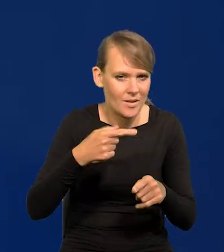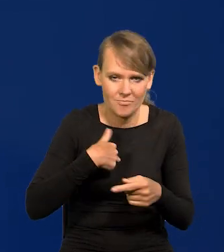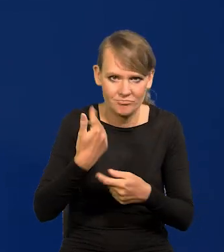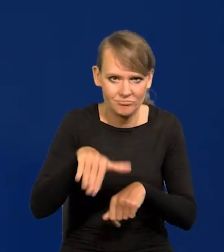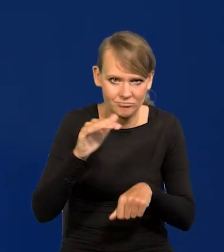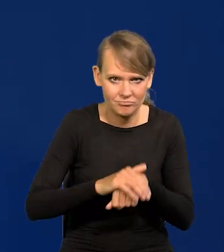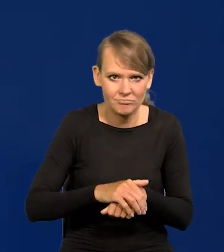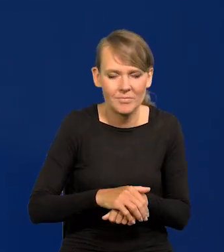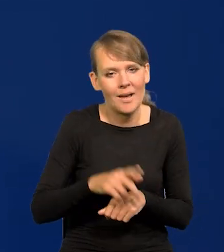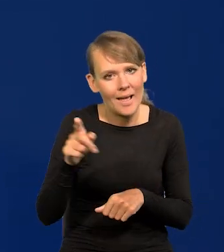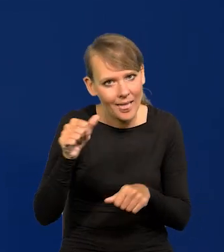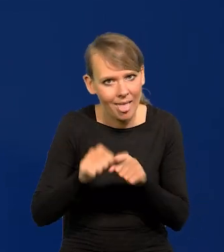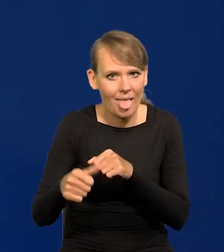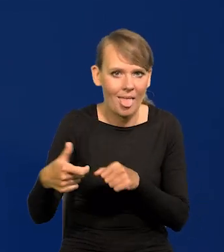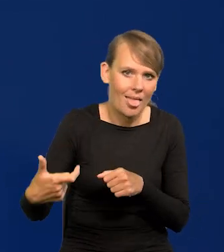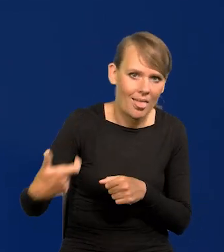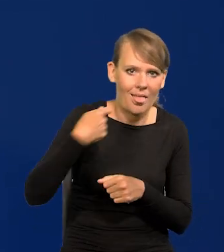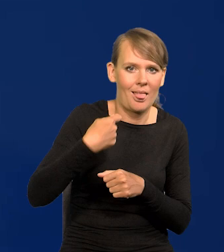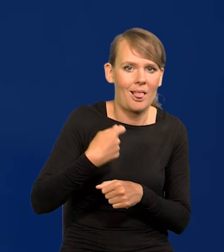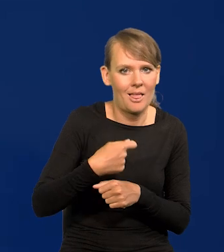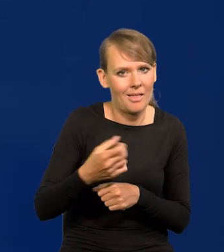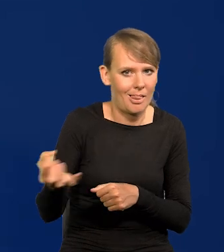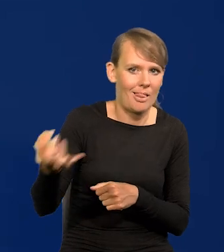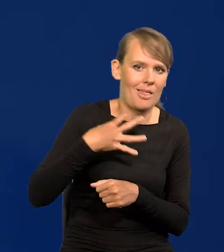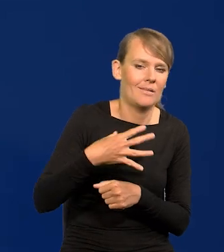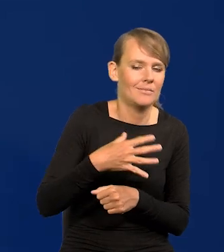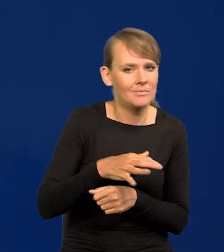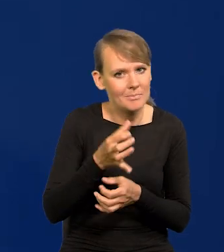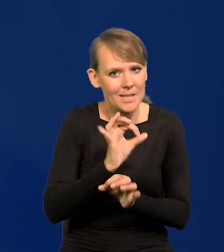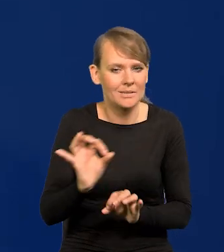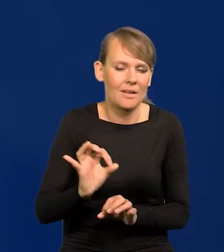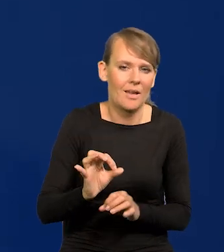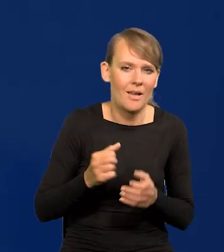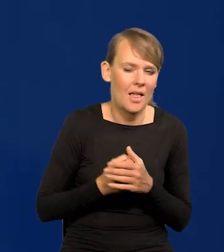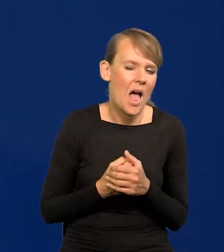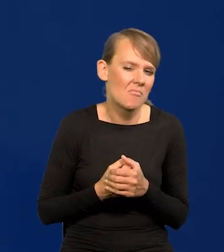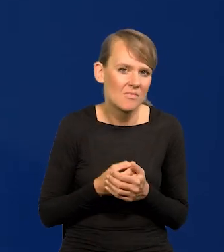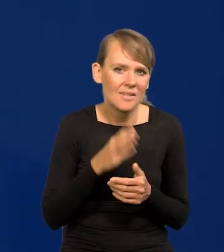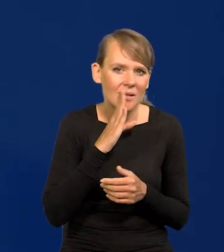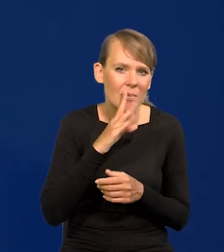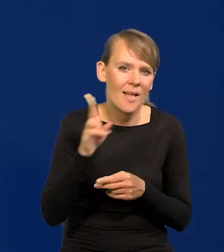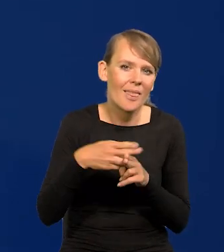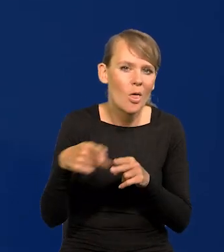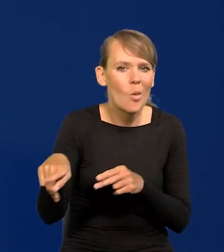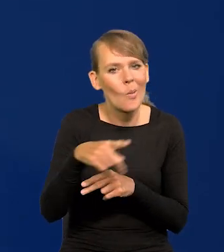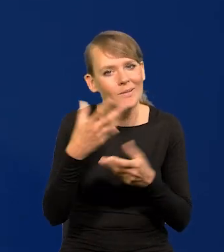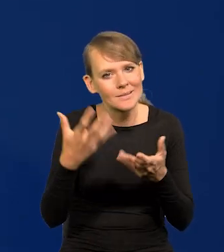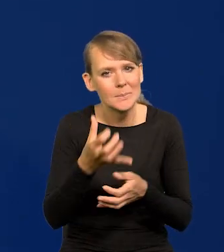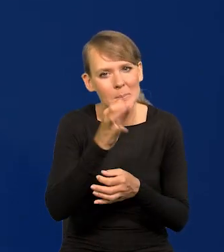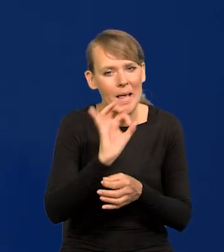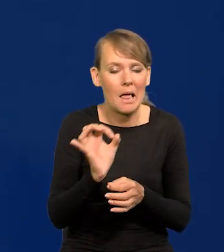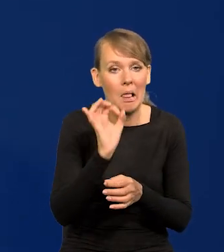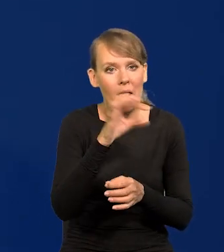Ale są różnego zaczepki, ja je odbieram jako prowokacje. Chyba niektórzy chcą sprowokować Narodowy Bank Polski,